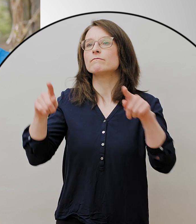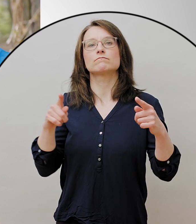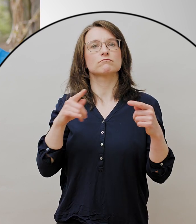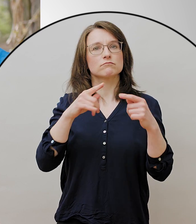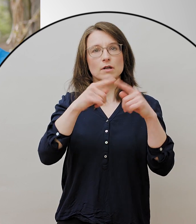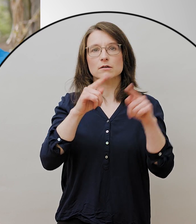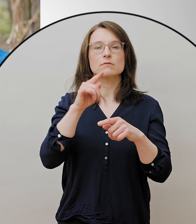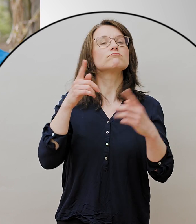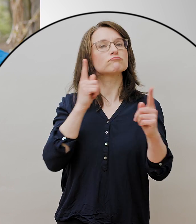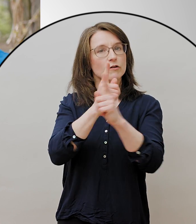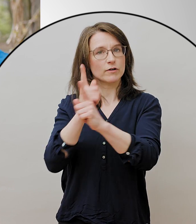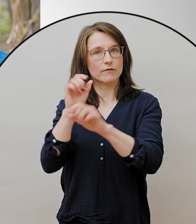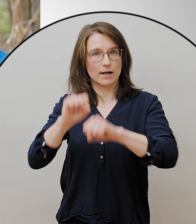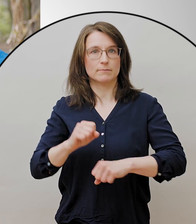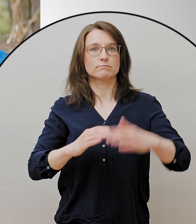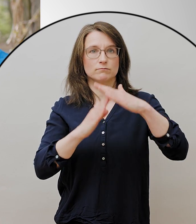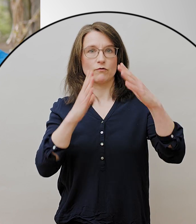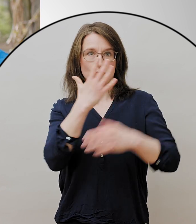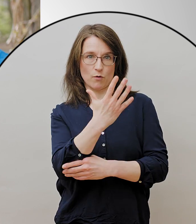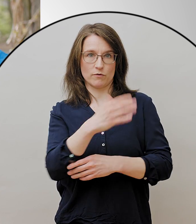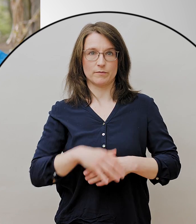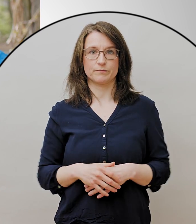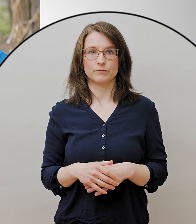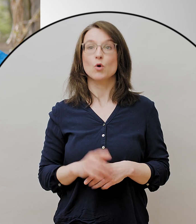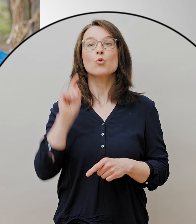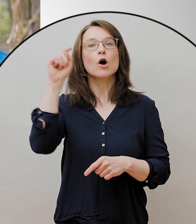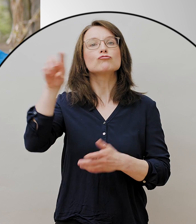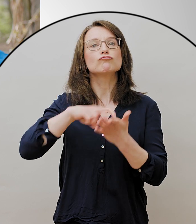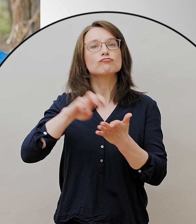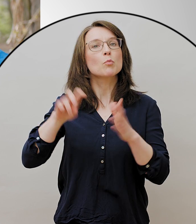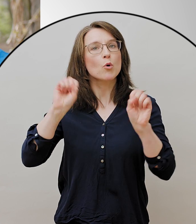Dazu kommt noch, dass ich picknicken darf, Sport machen darf,